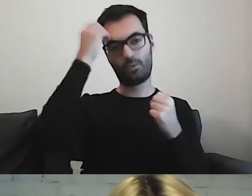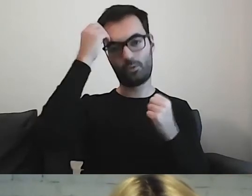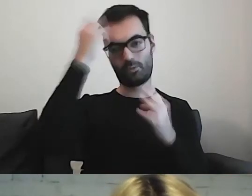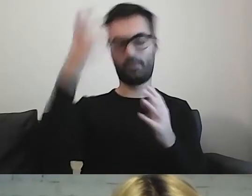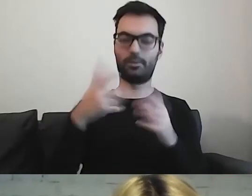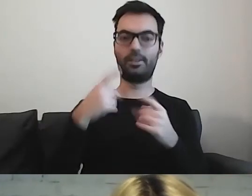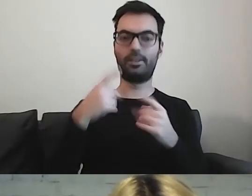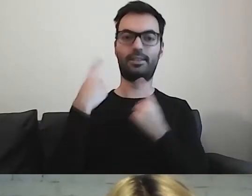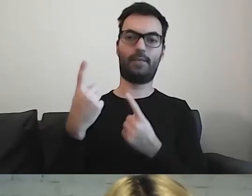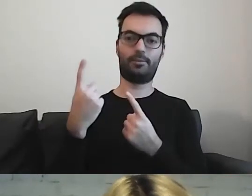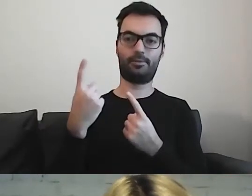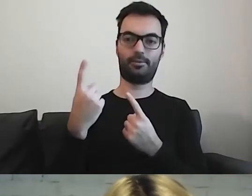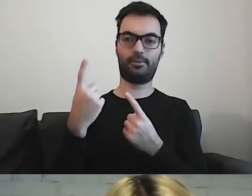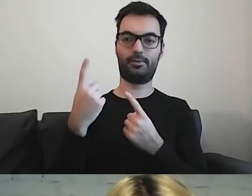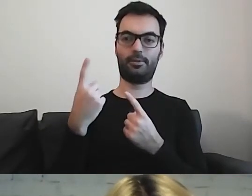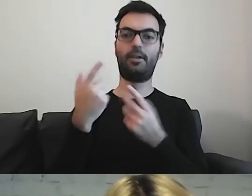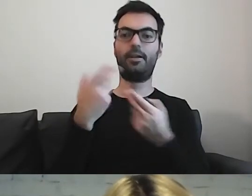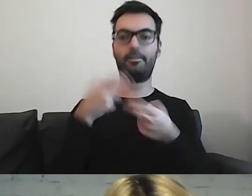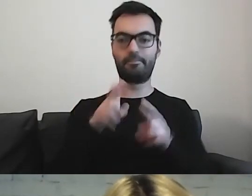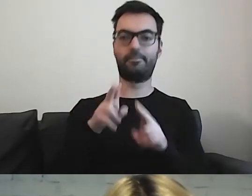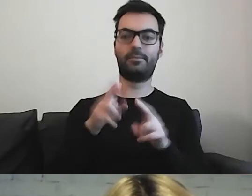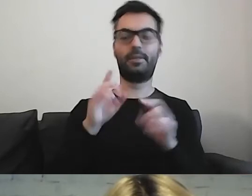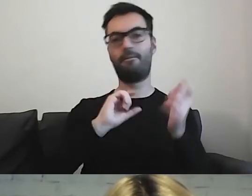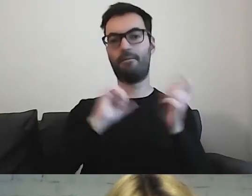Samodzielne wzięcie udziału w wydarzeniu kulturalnym